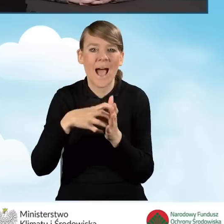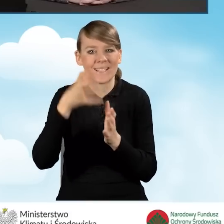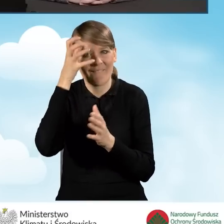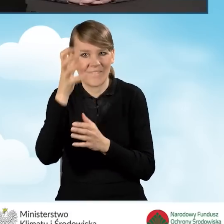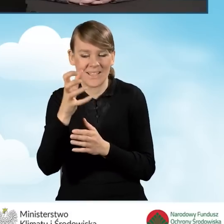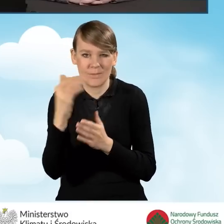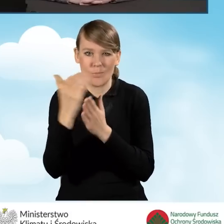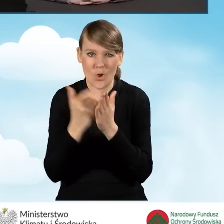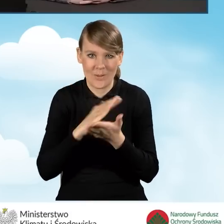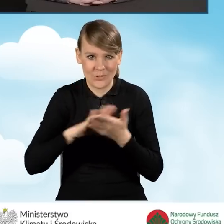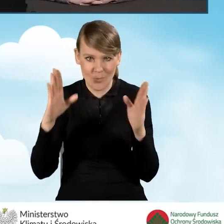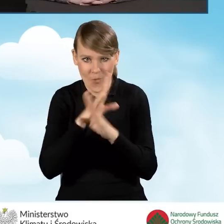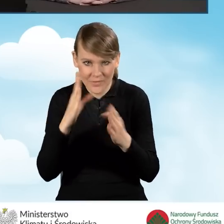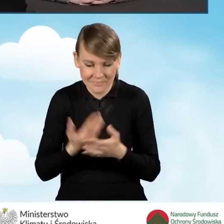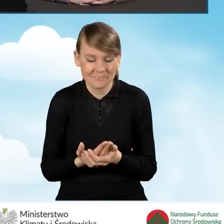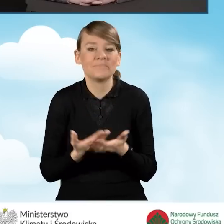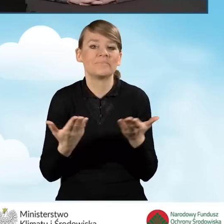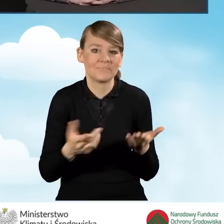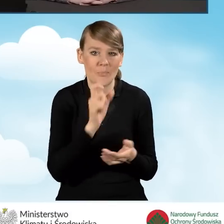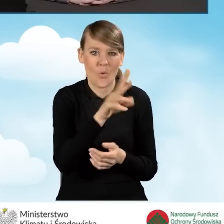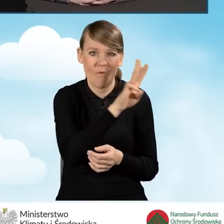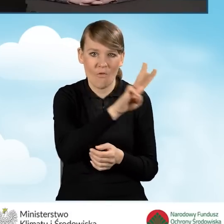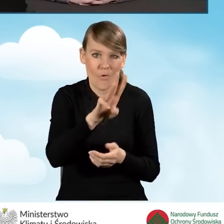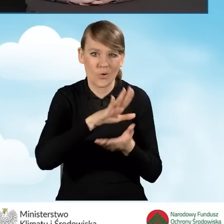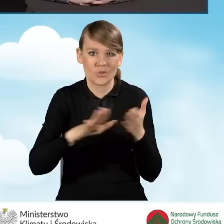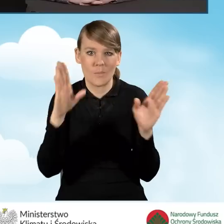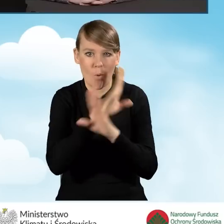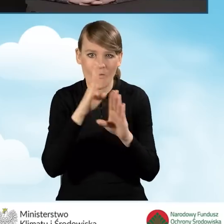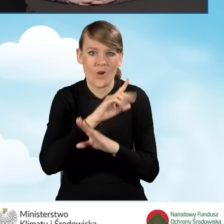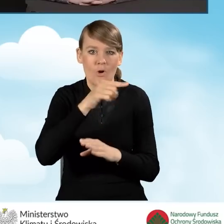Czyli tak mamy stronę internetową czystepowietrze.gov.pl,